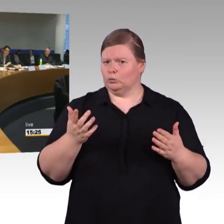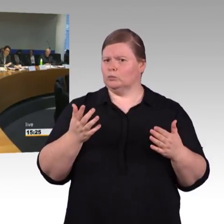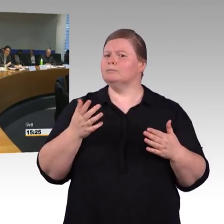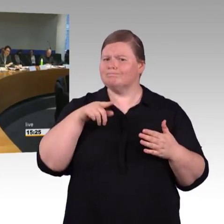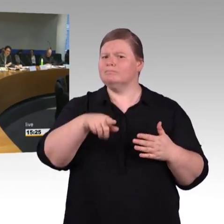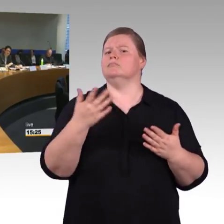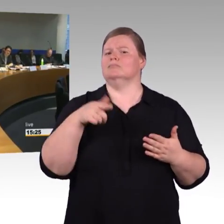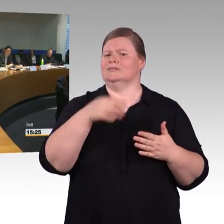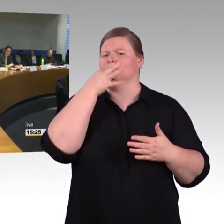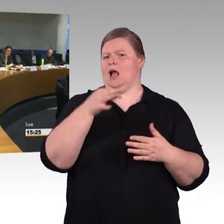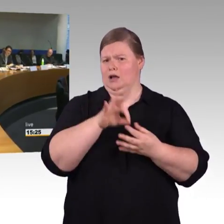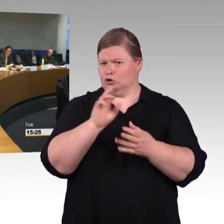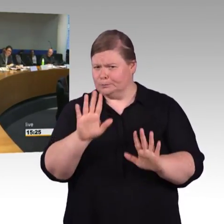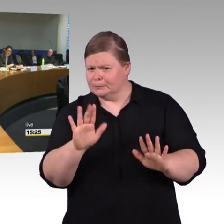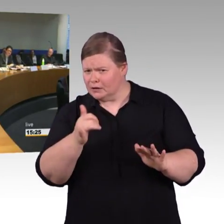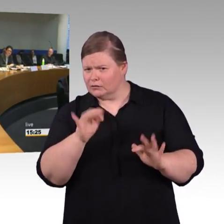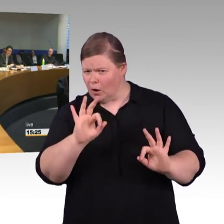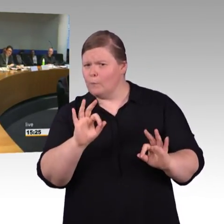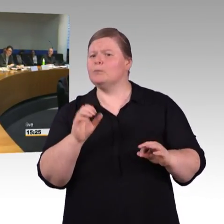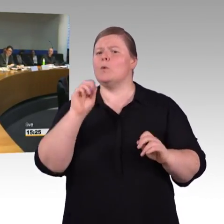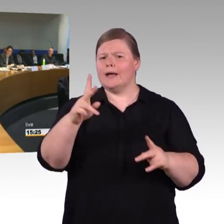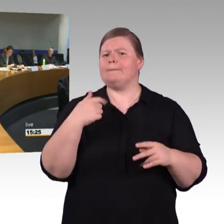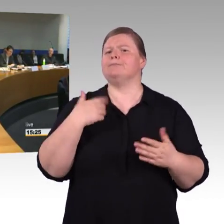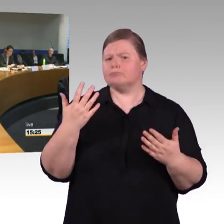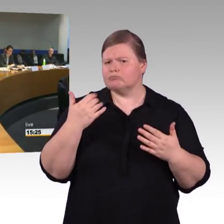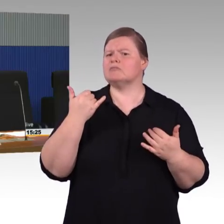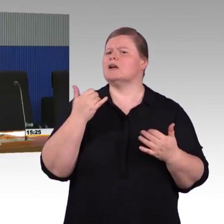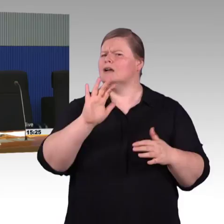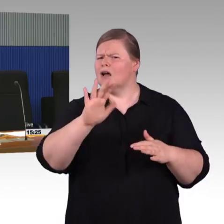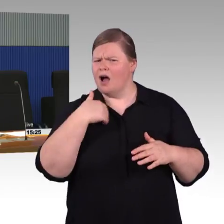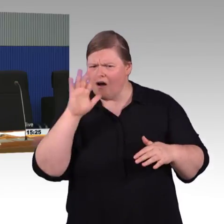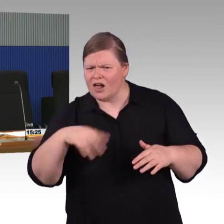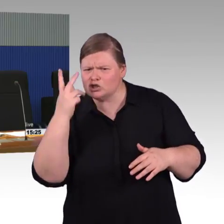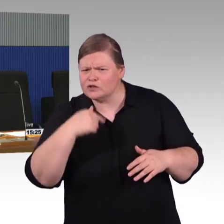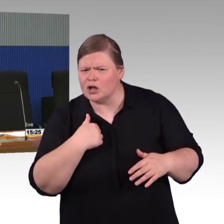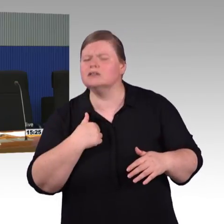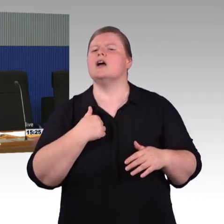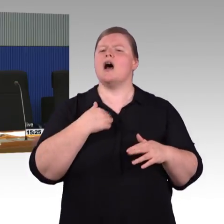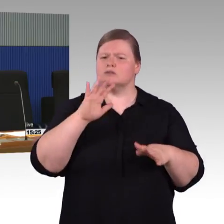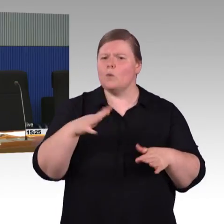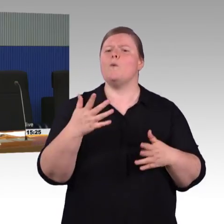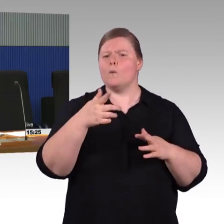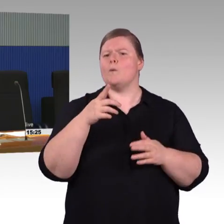wenn auch tatsächlich keine Stufe da ist (Rednerwechsel) Sie können reinrollen.